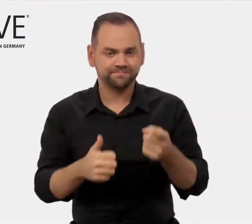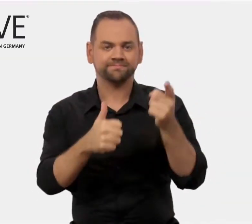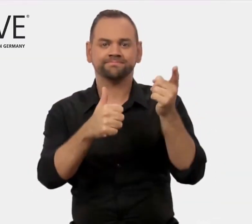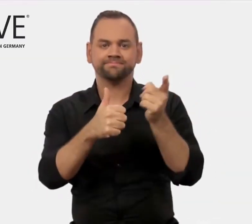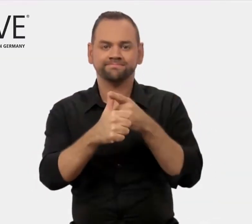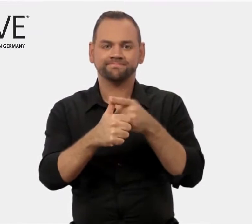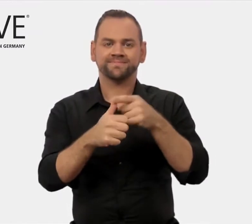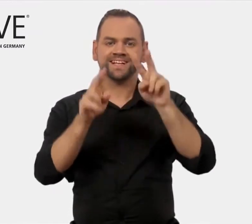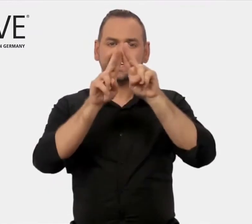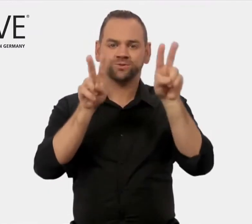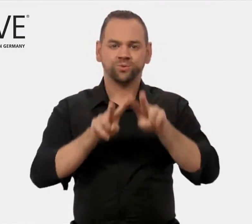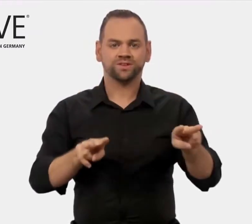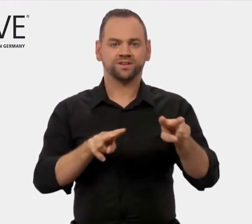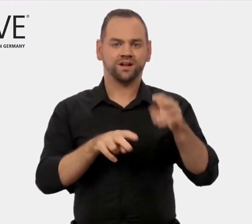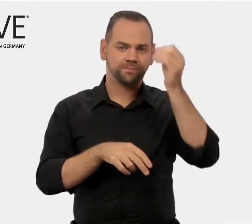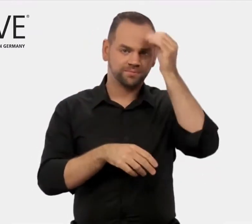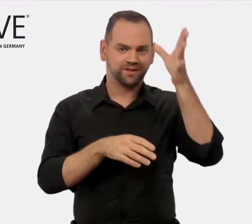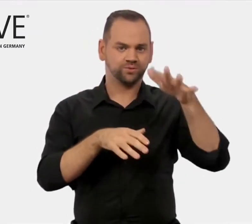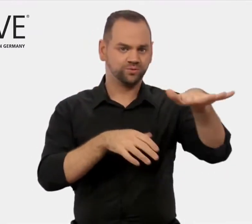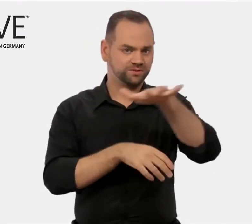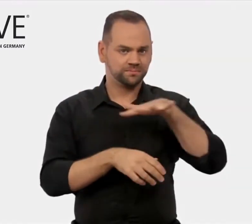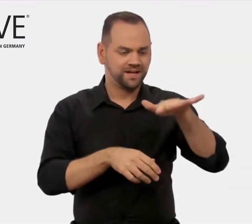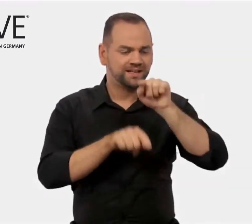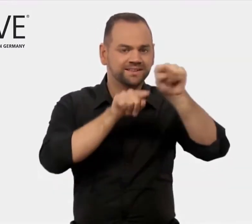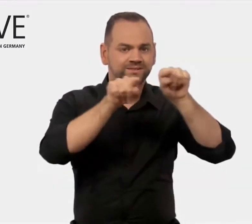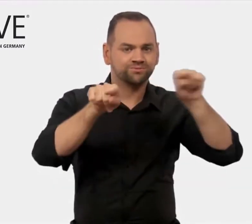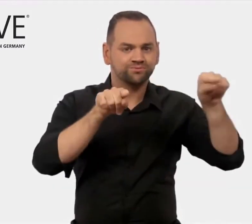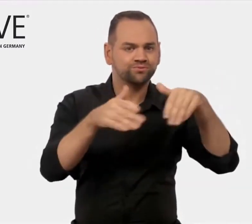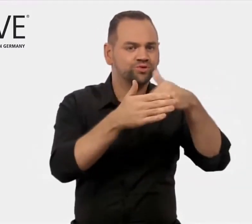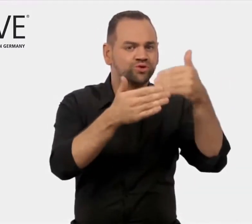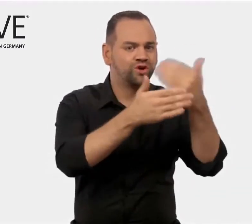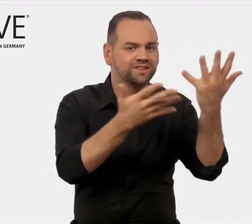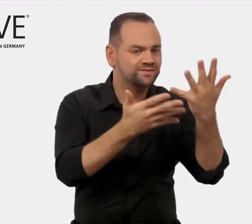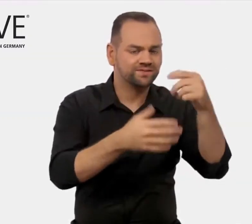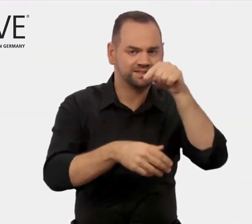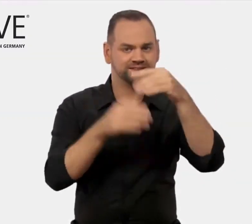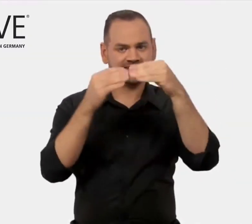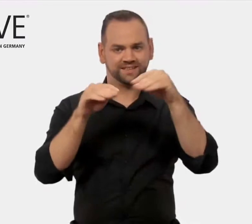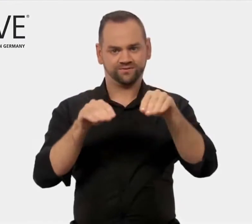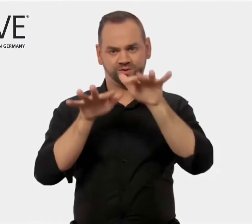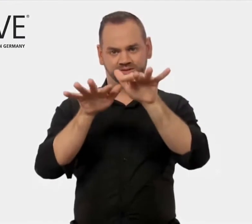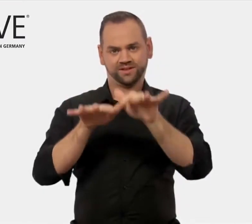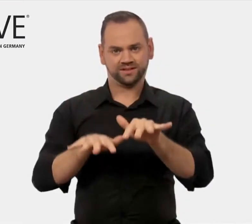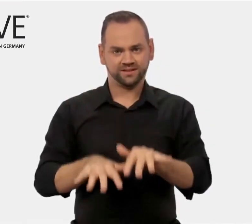bündelt News zu internationalen Bildungsmärkten,